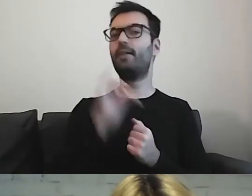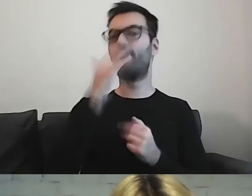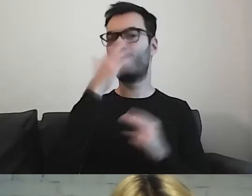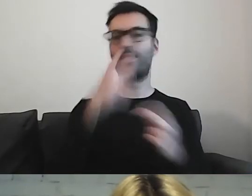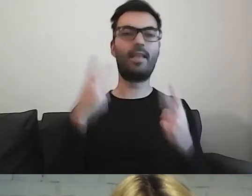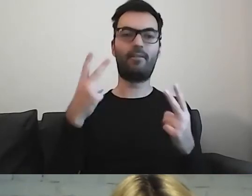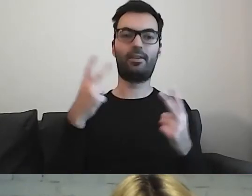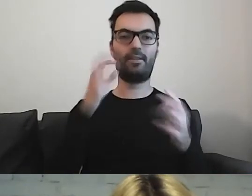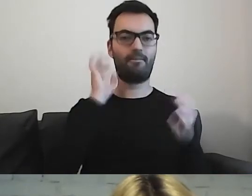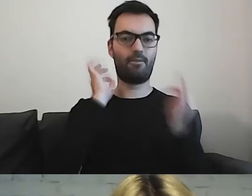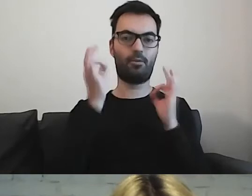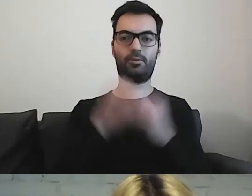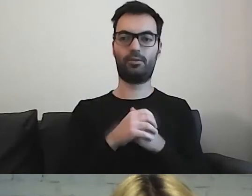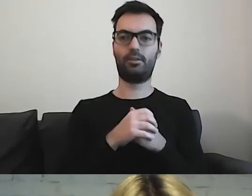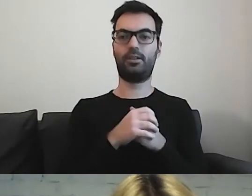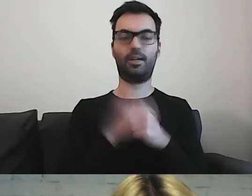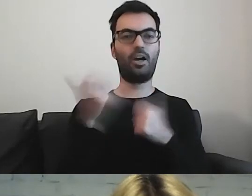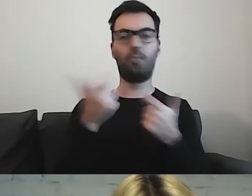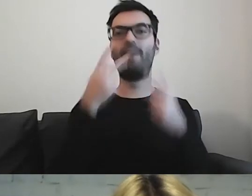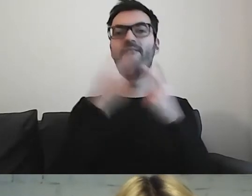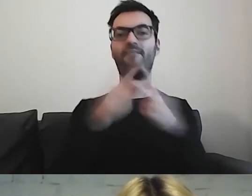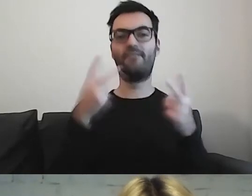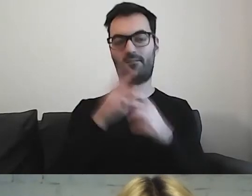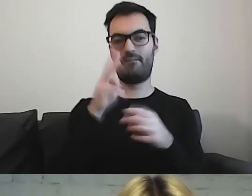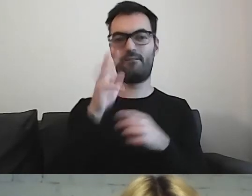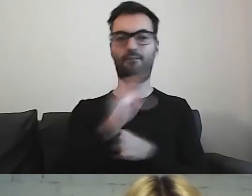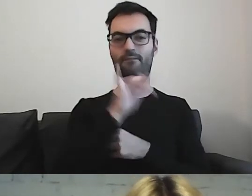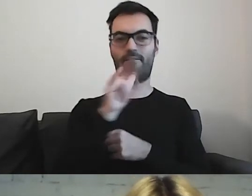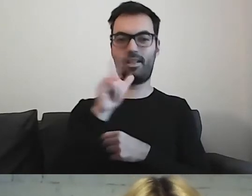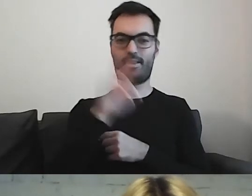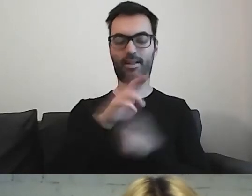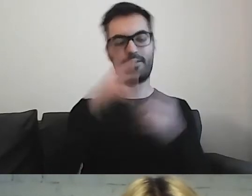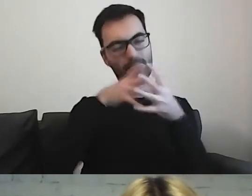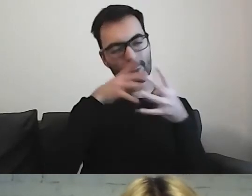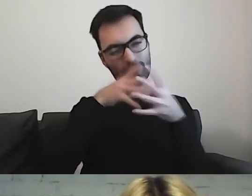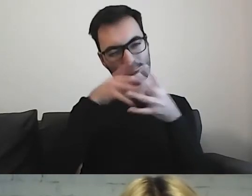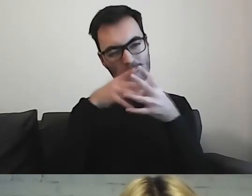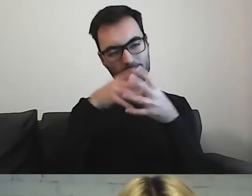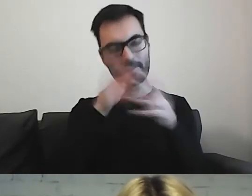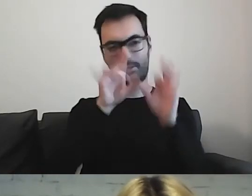Jesteśmy filtrem informacji, tego, co byśmy chcieli powiedzieć.